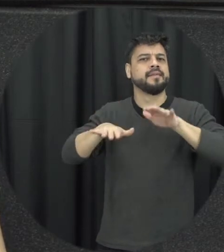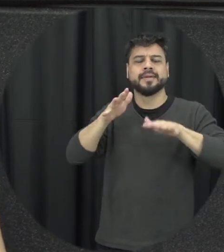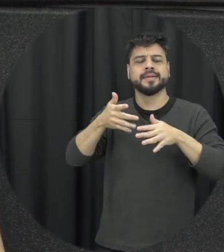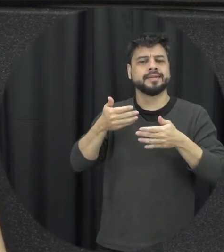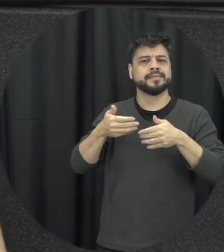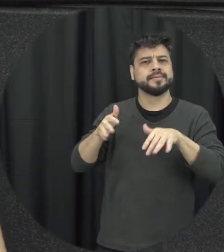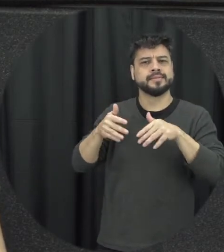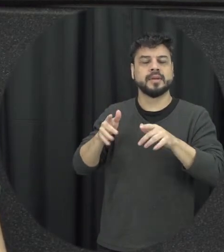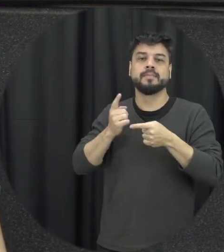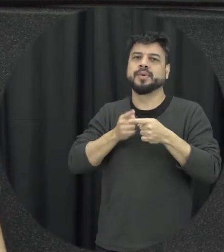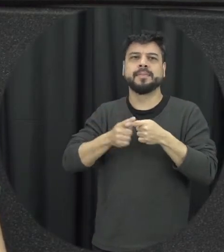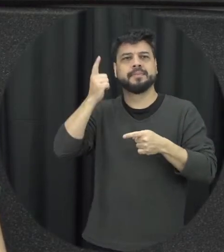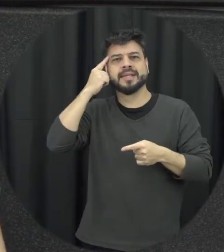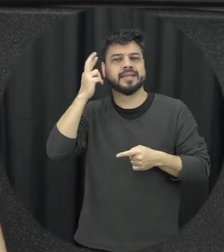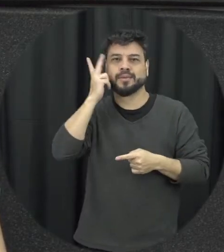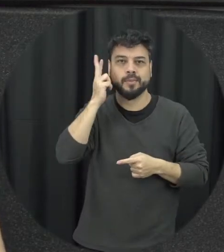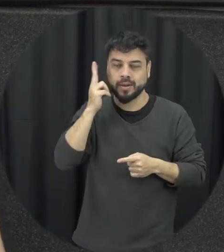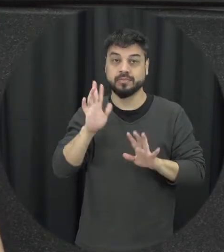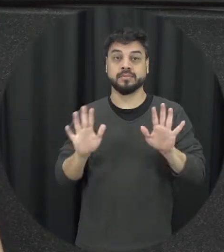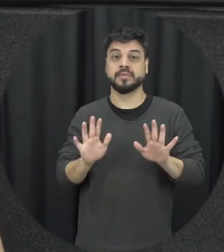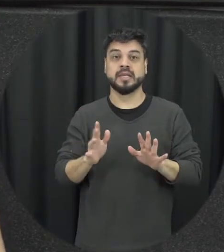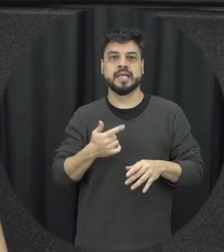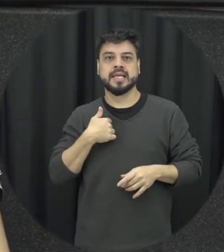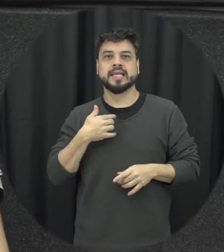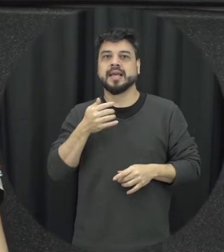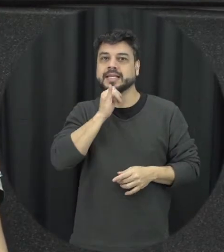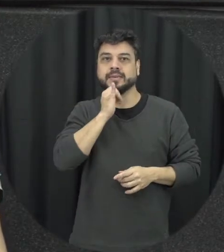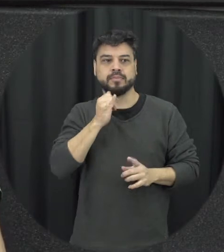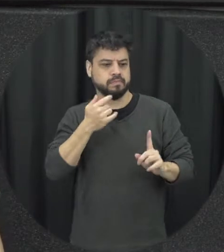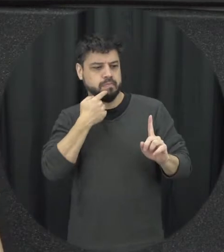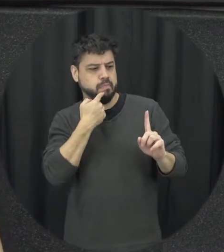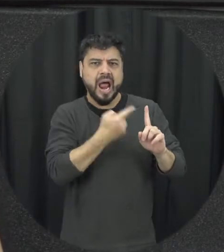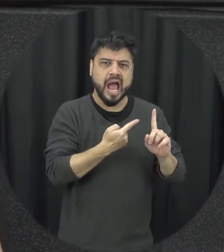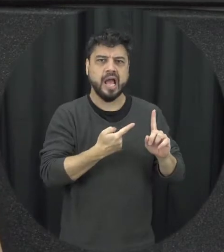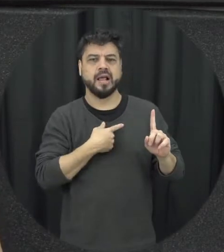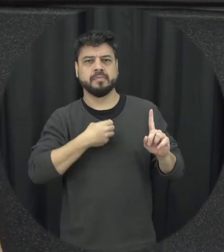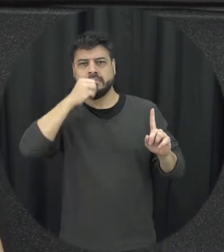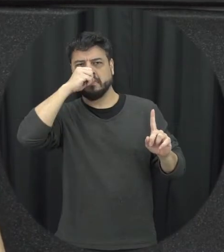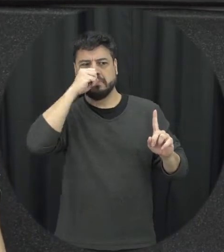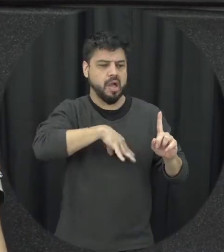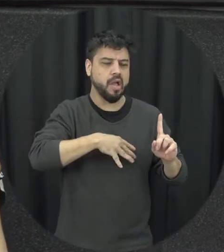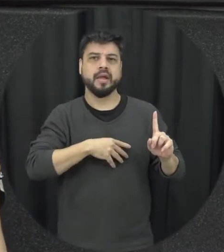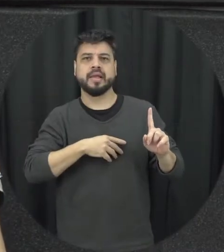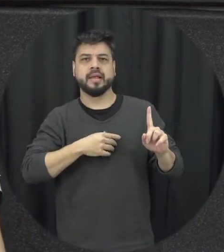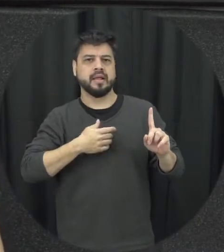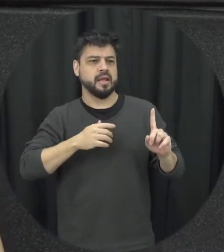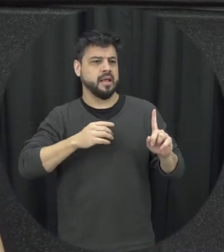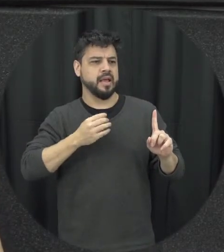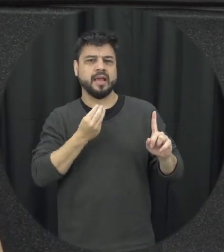a gente naturalize esse tipo de violência então xingar, humilhar, constranger e ameaçar